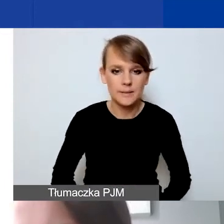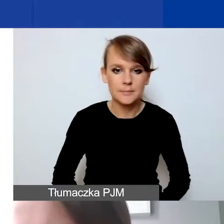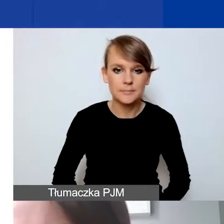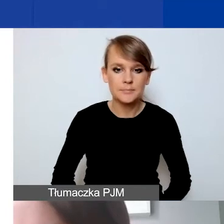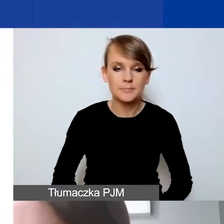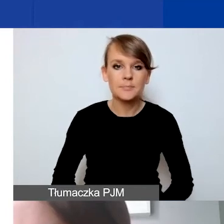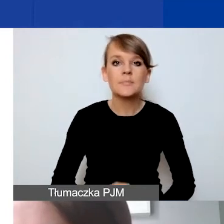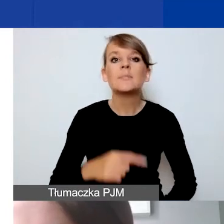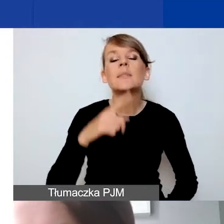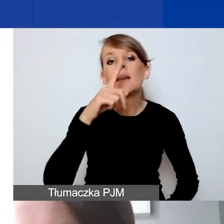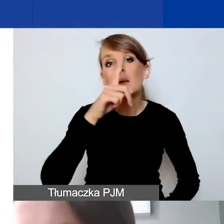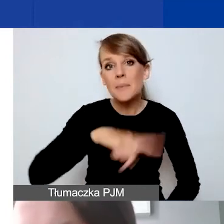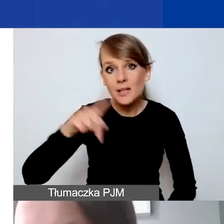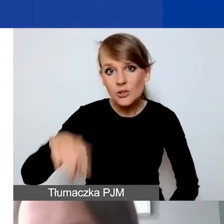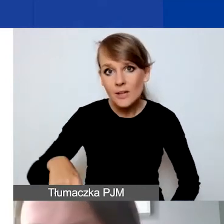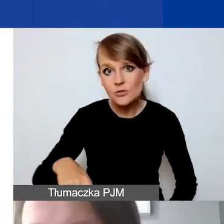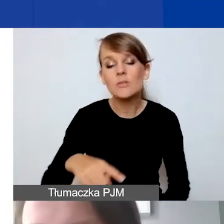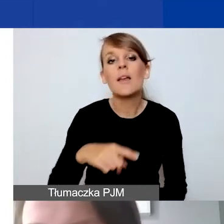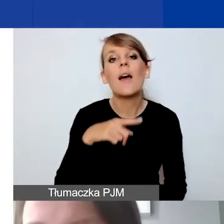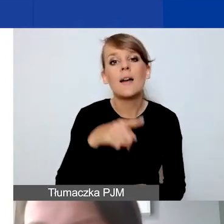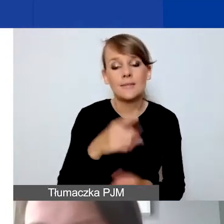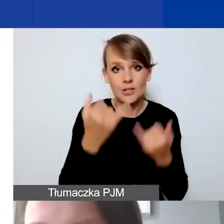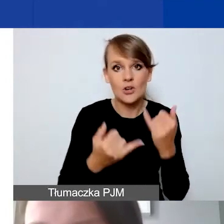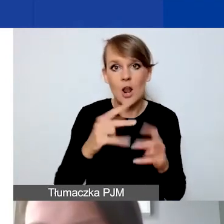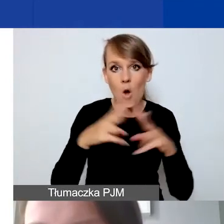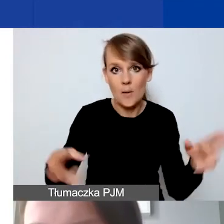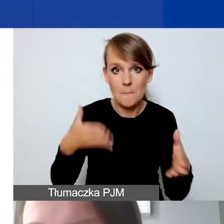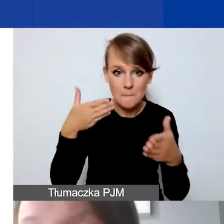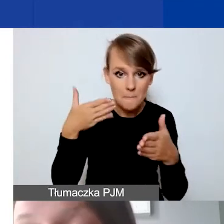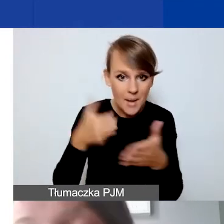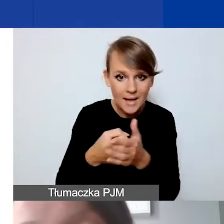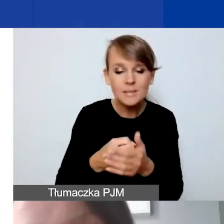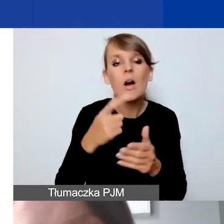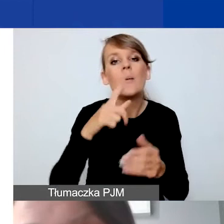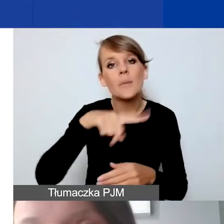jeżeli byśmy mieli maksymalny czas trwania projektu, około 9000 złotych. Przy czym zaznaczam,